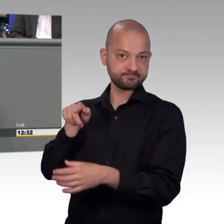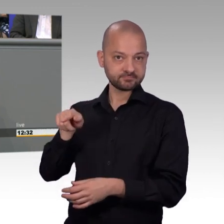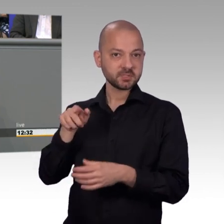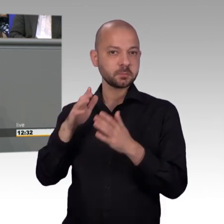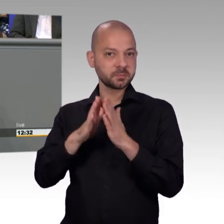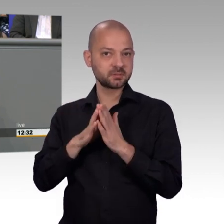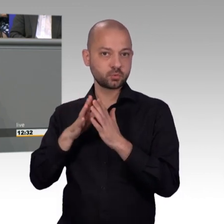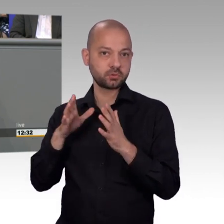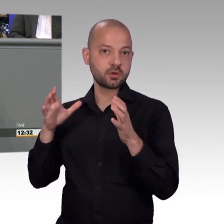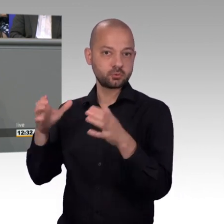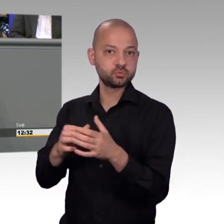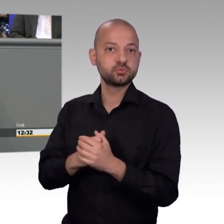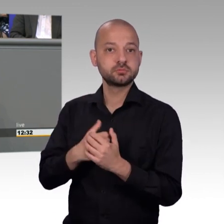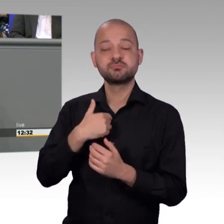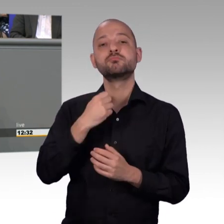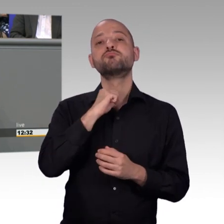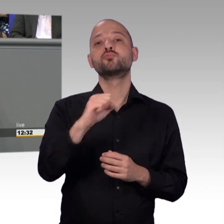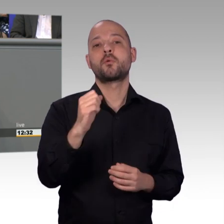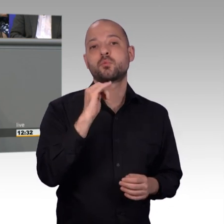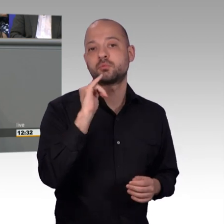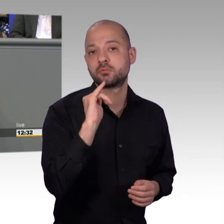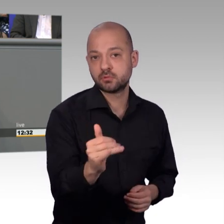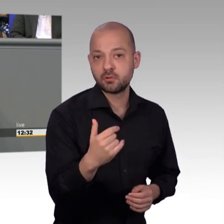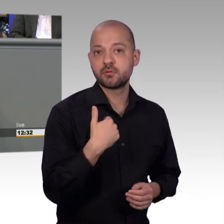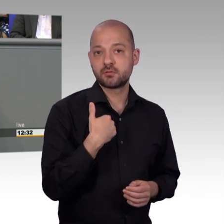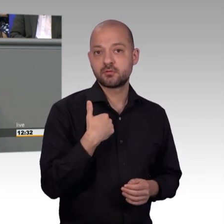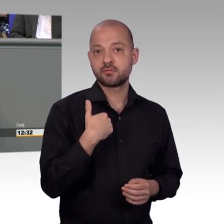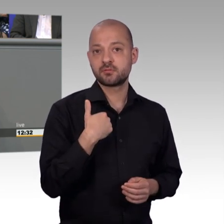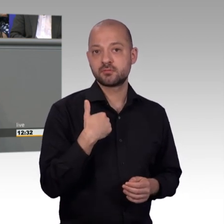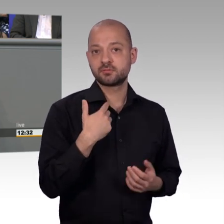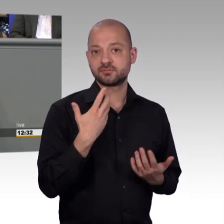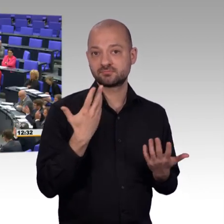unsere Arbeit und die ist sehr wertvoll, meine sehr verehrten Damen und Herren. [Beifall]